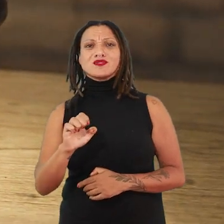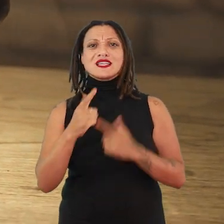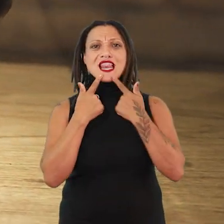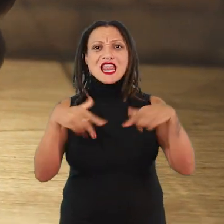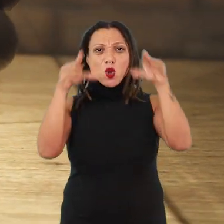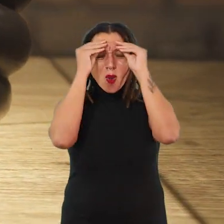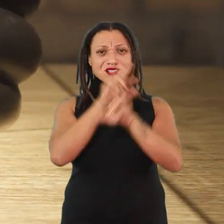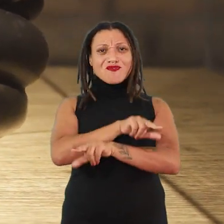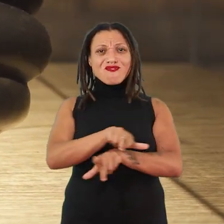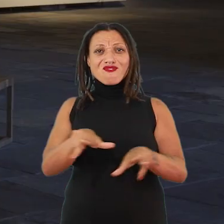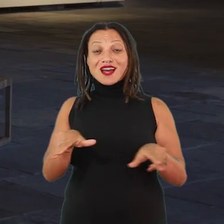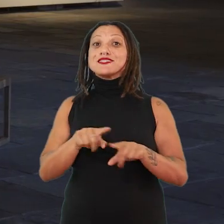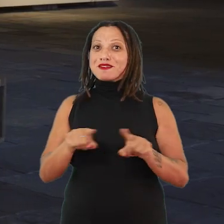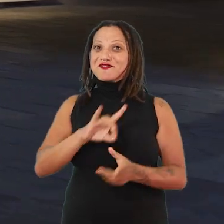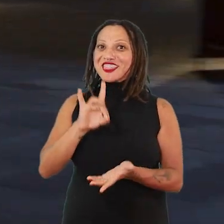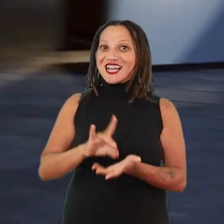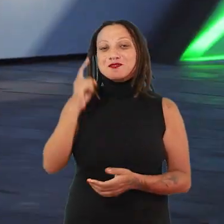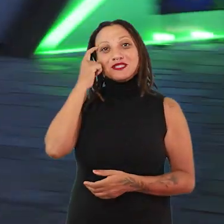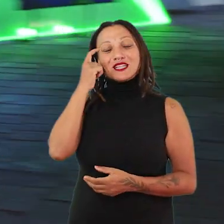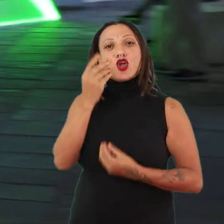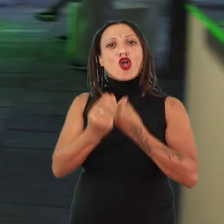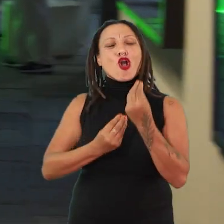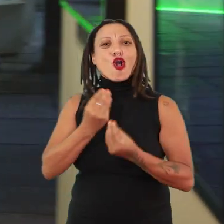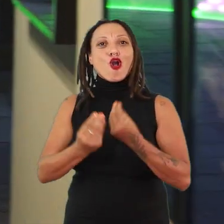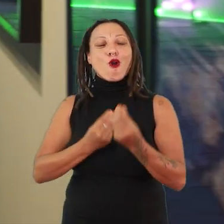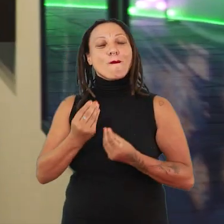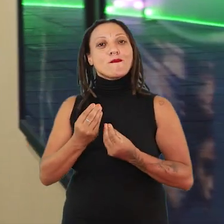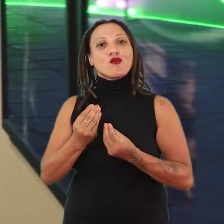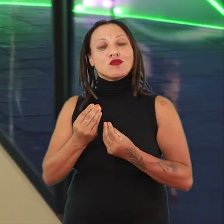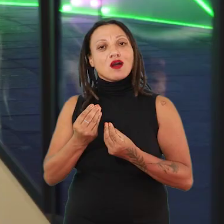mas que estão realmente pensando como implicar politicamente,